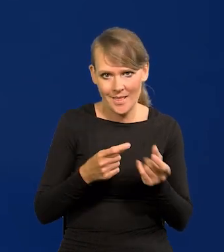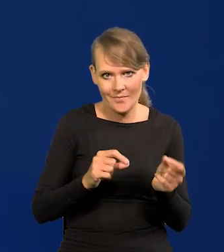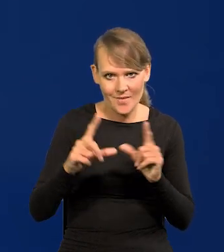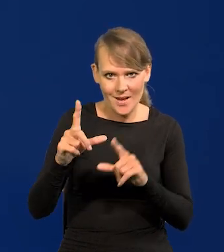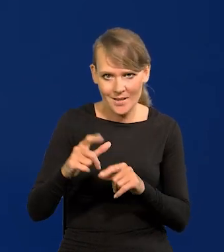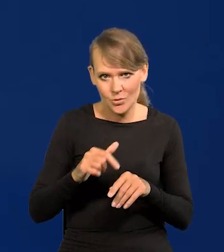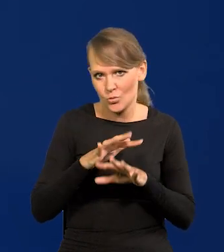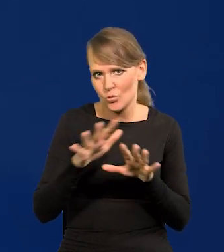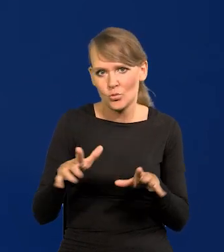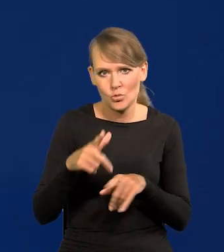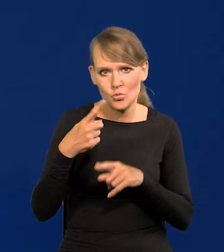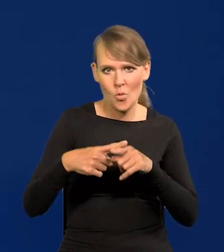Takie zdanie wielu członków Rady.